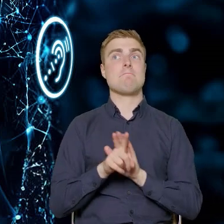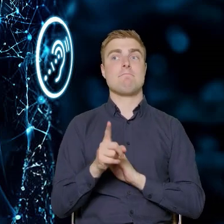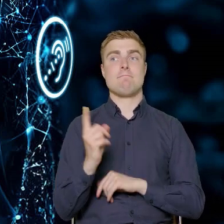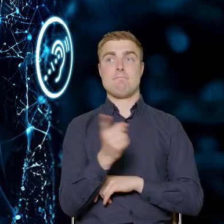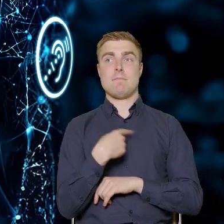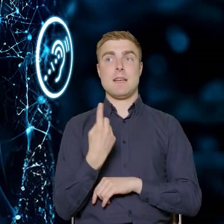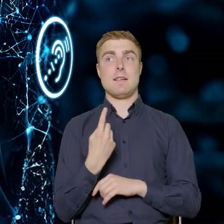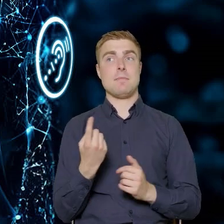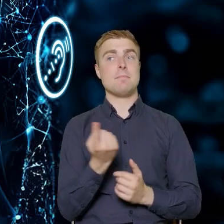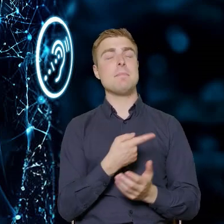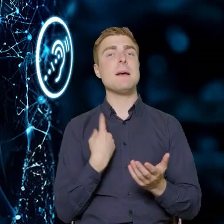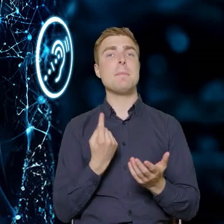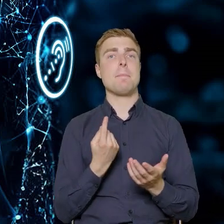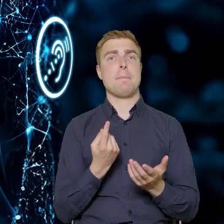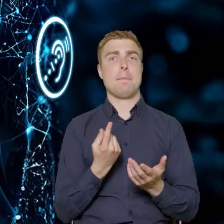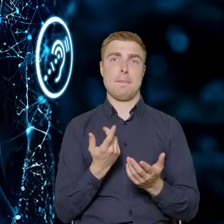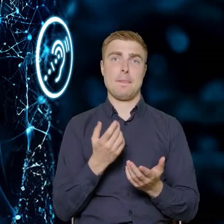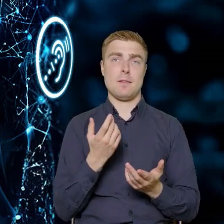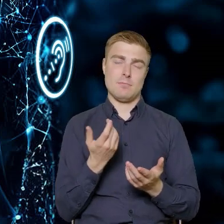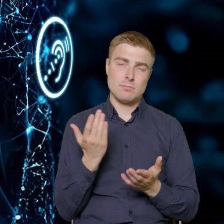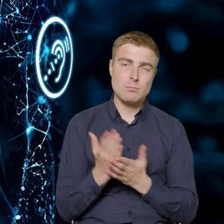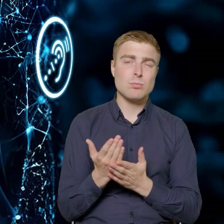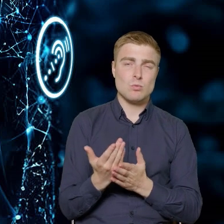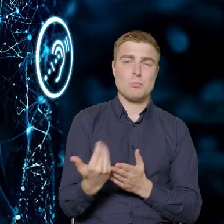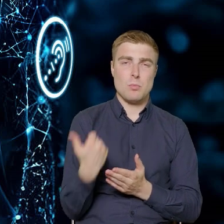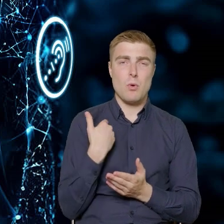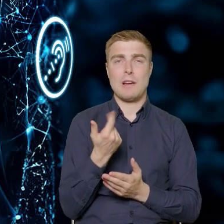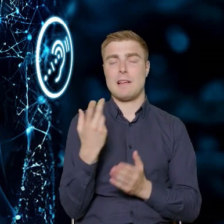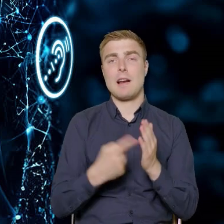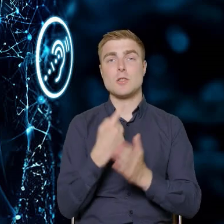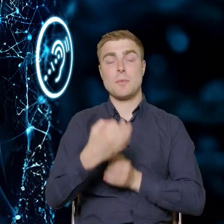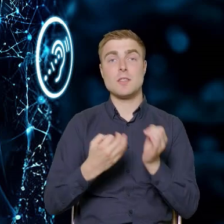o czym też dzisiaj wielokrotnie padało, dla nas jako dla seniorów.